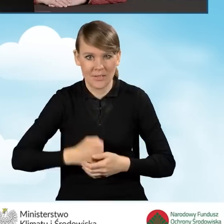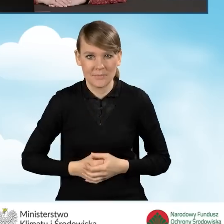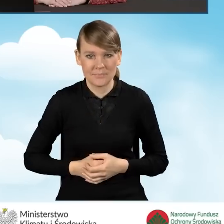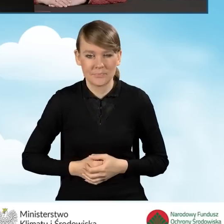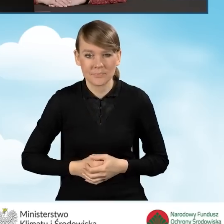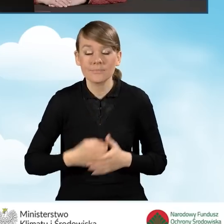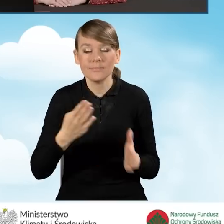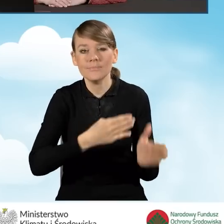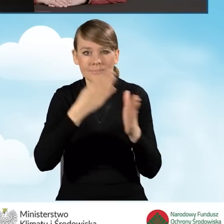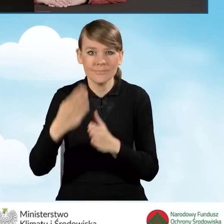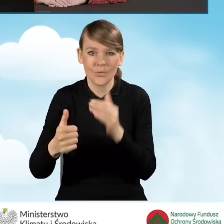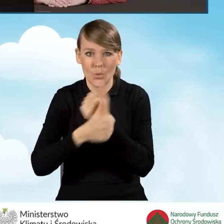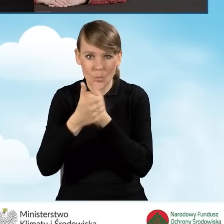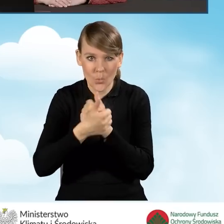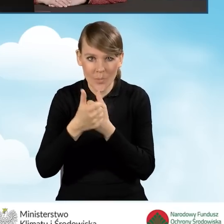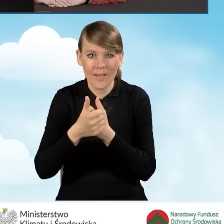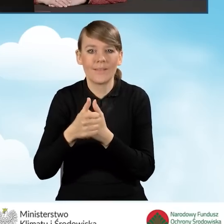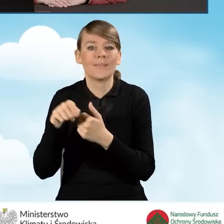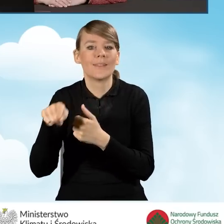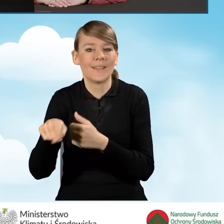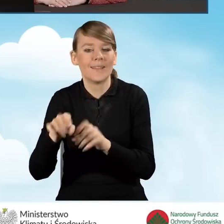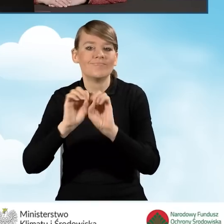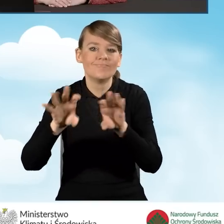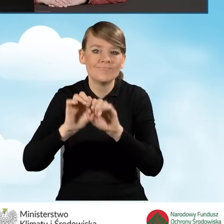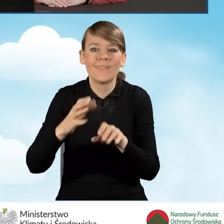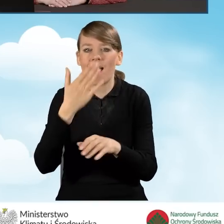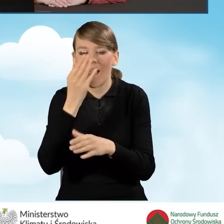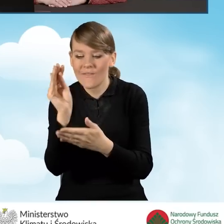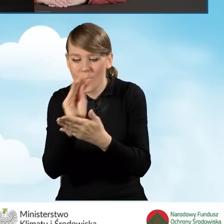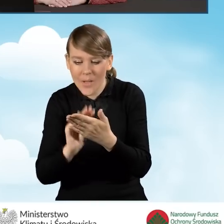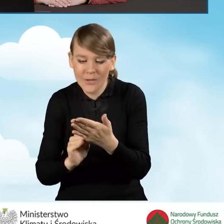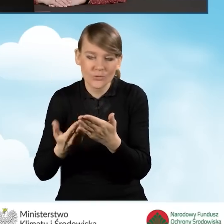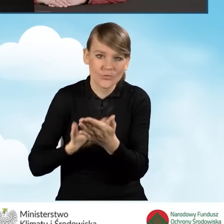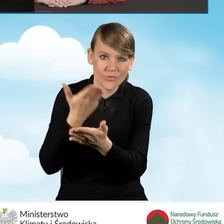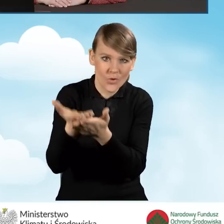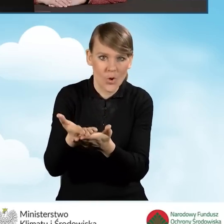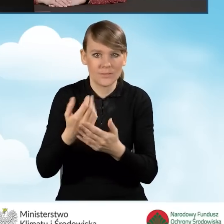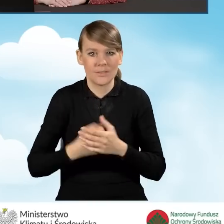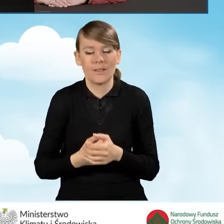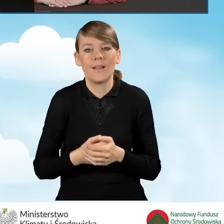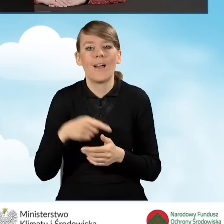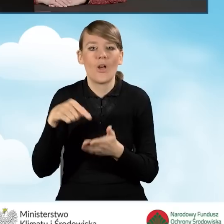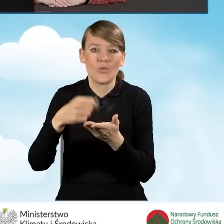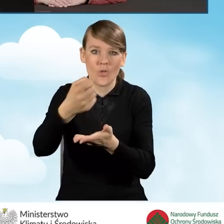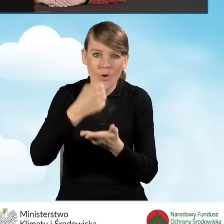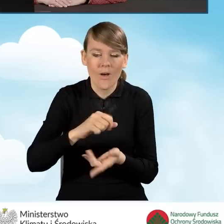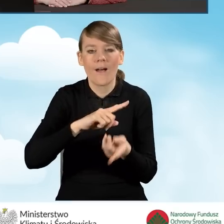Kolejnym dokumentem jest instrukcja wypełniania i składania wniosku o dofinansowanie w formie dotacji lub dotacji z prefinansowaniem